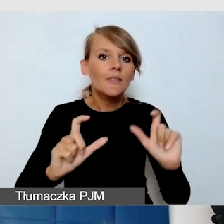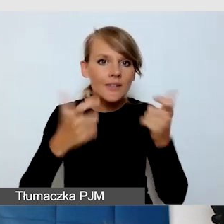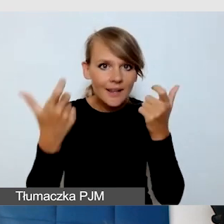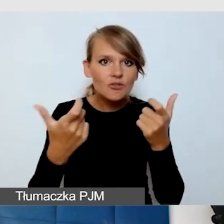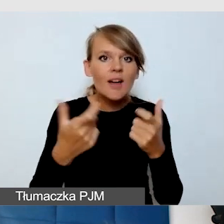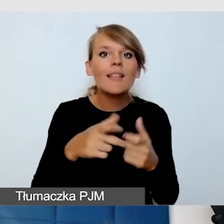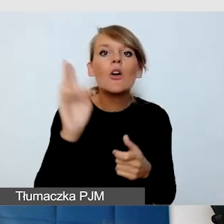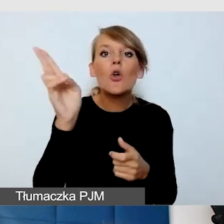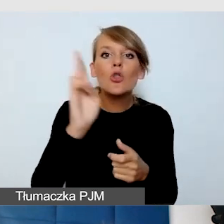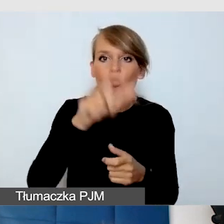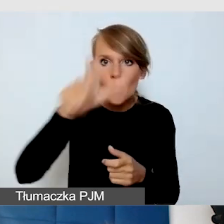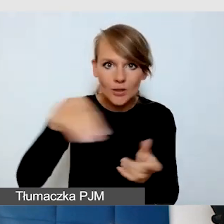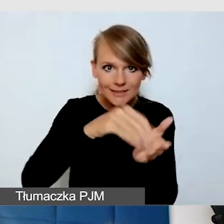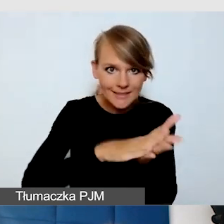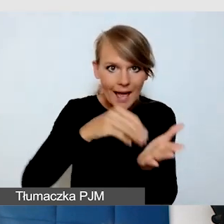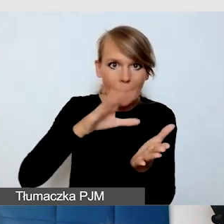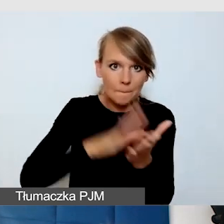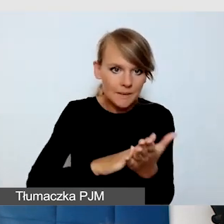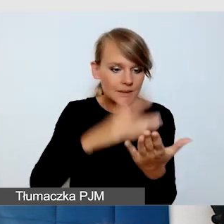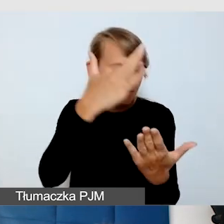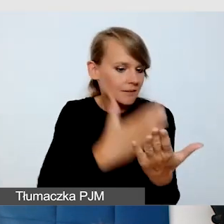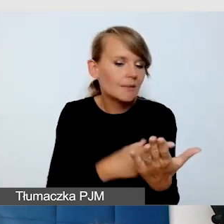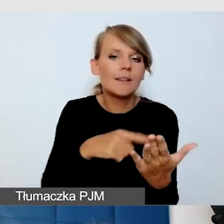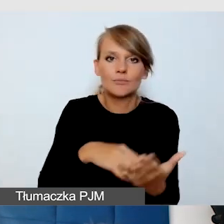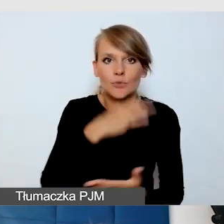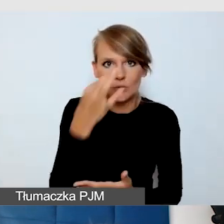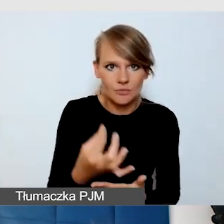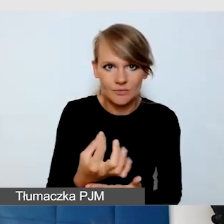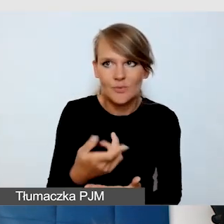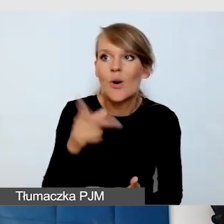Jeżeli mamy możliwość poznania specjalnych potrzeb odbiorców,